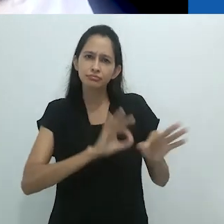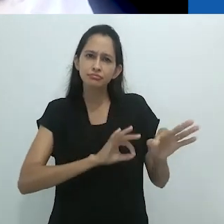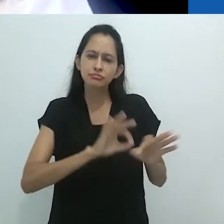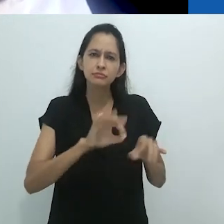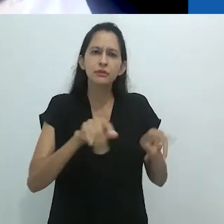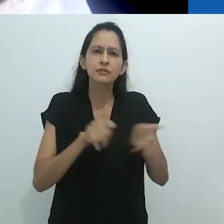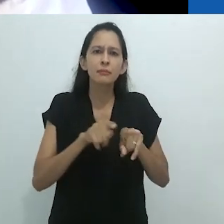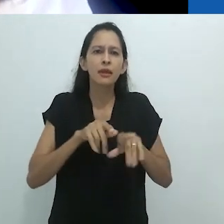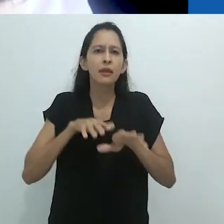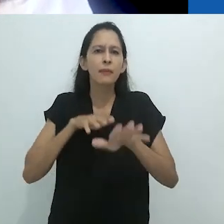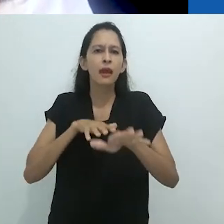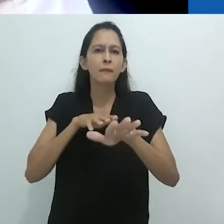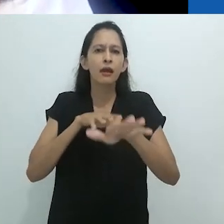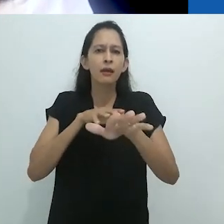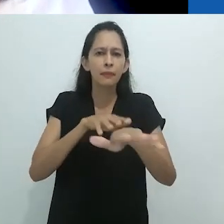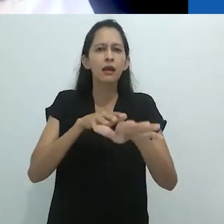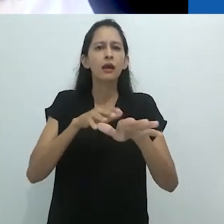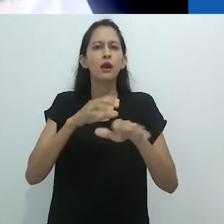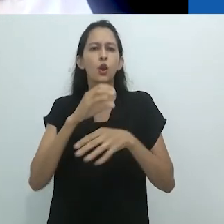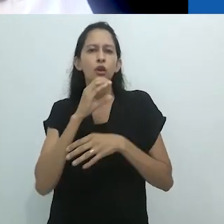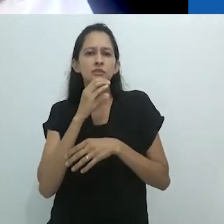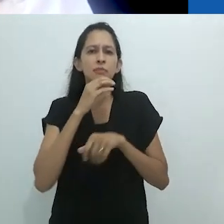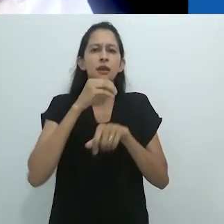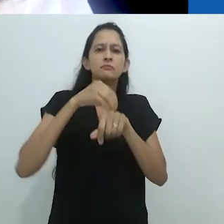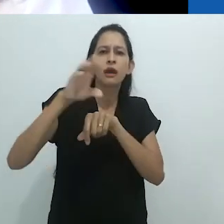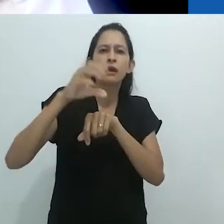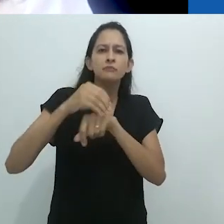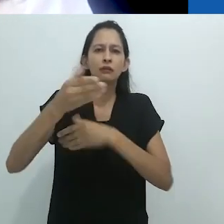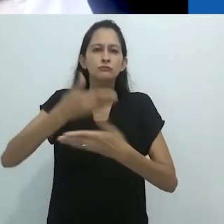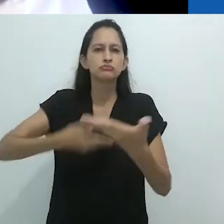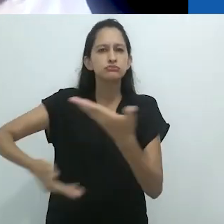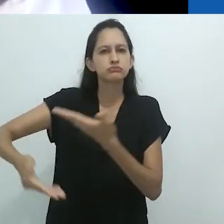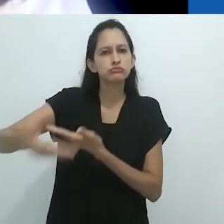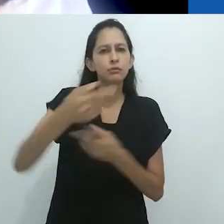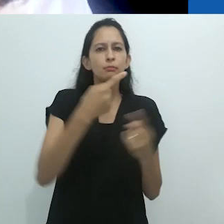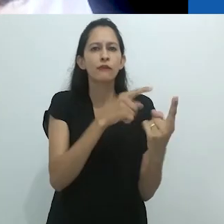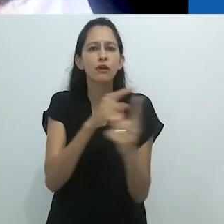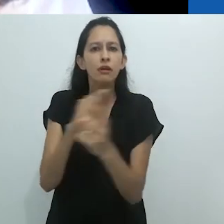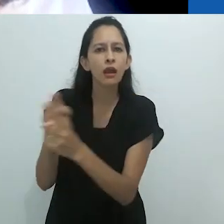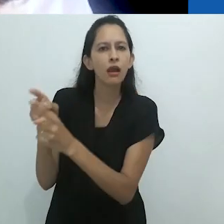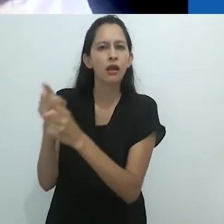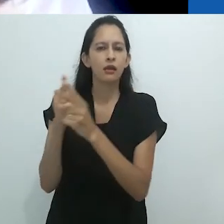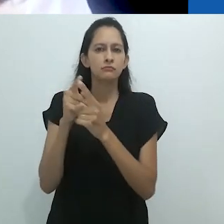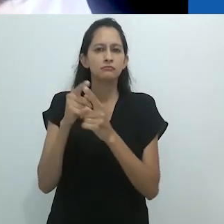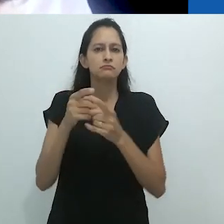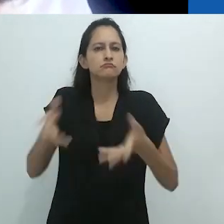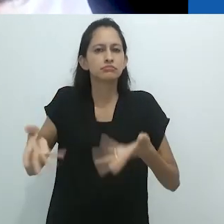gerar visibilidade, estimular o debate e, em tempos sombrios, de resistência.